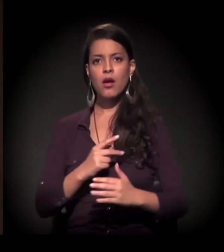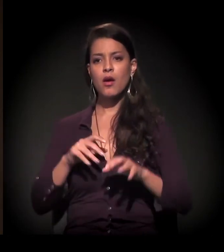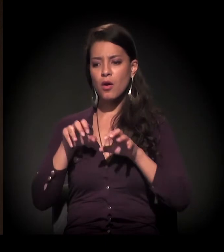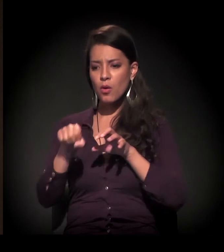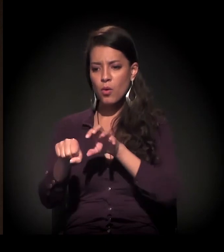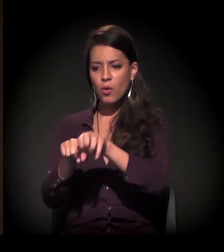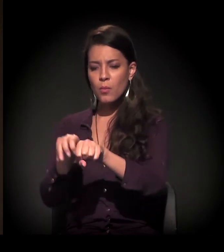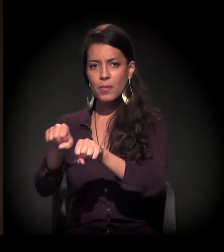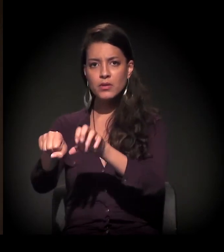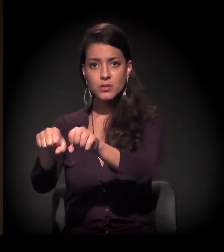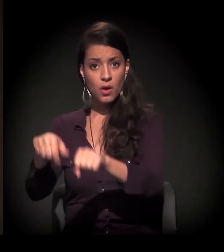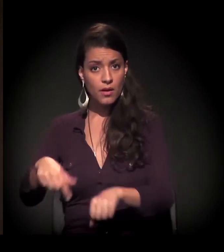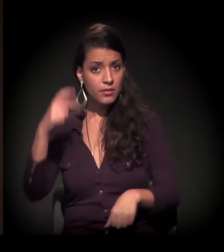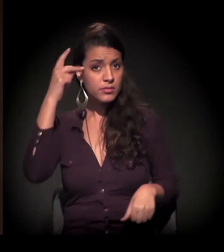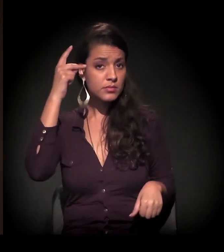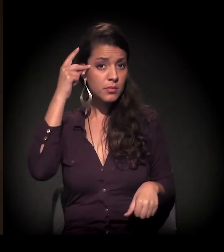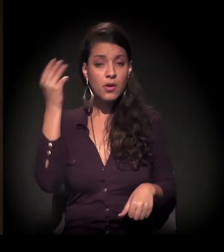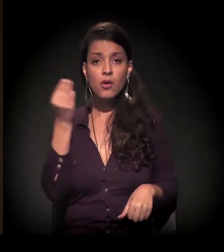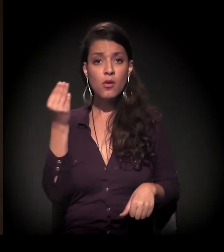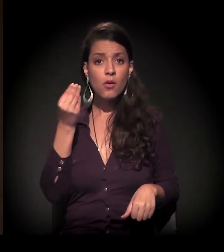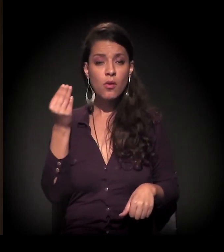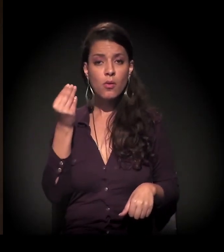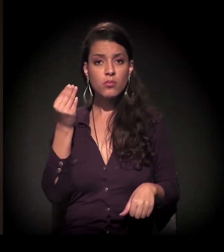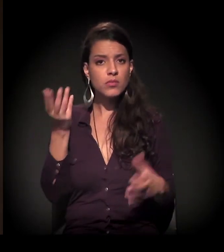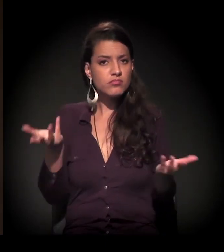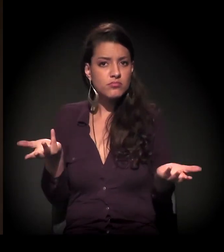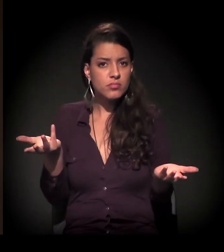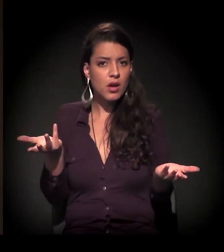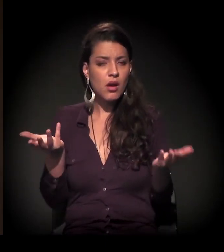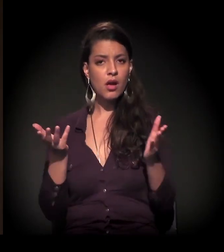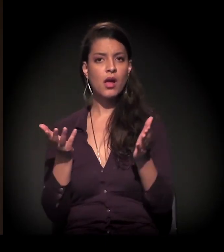as ocupações em São Paulo as cidades foram feitas...